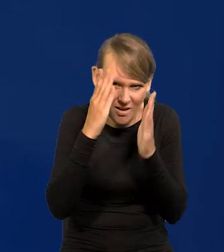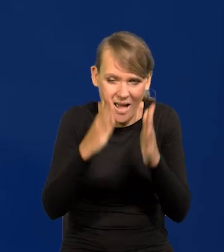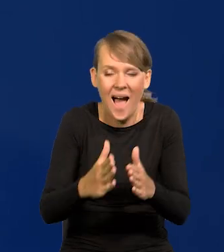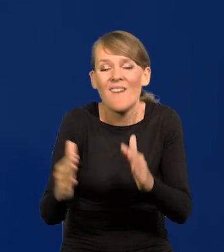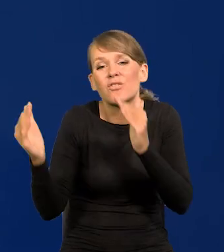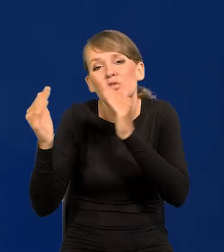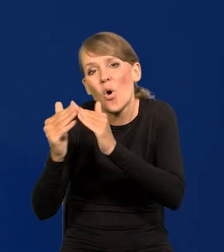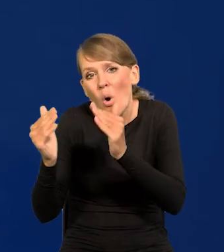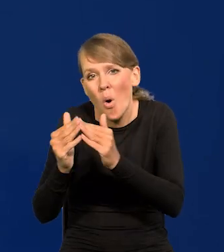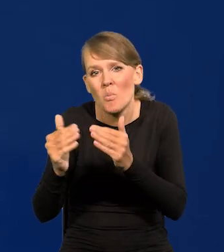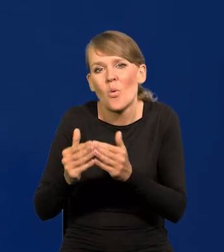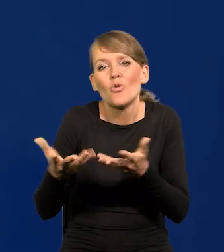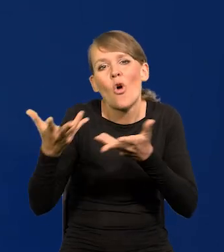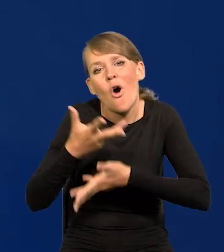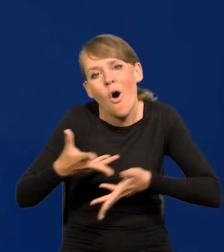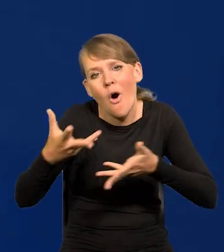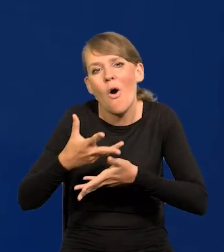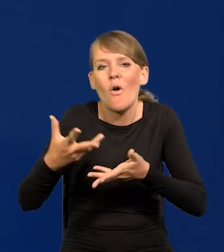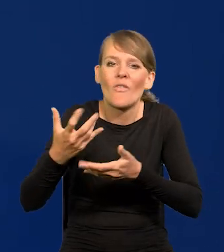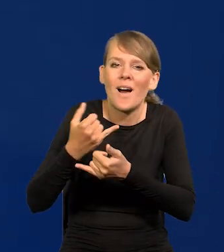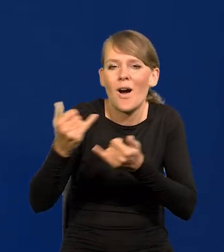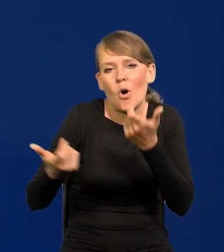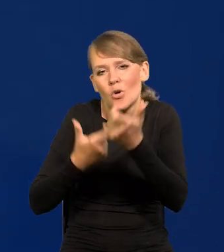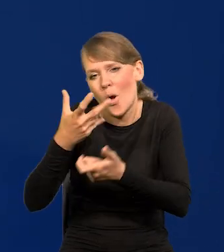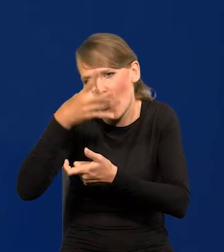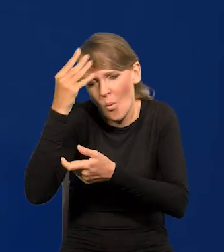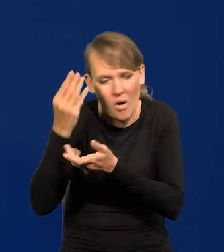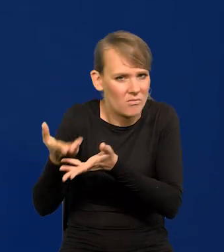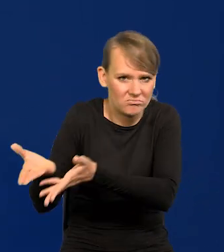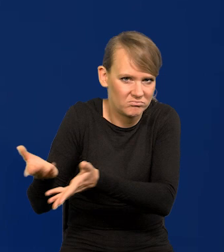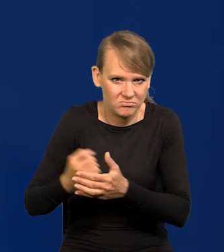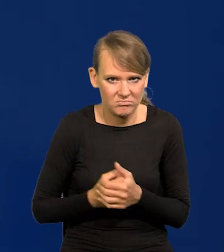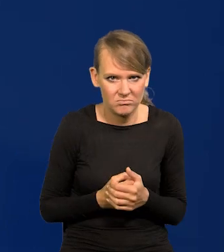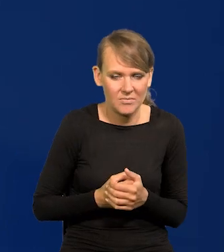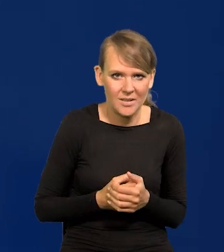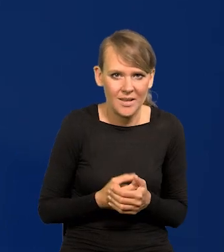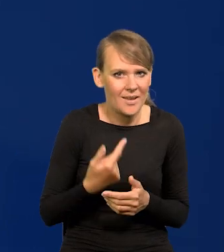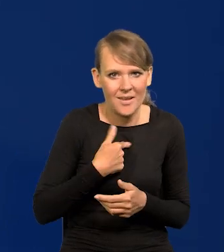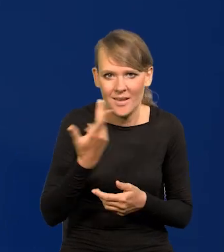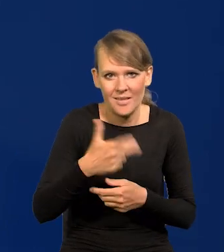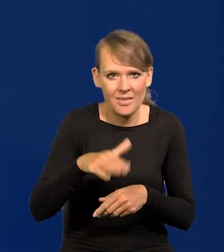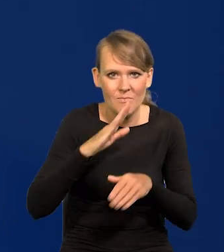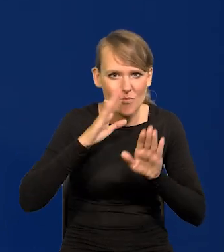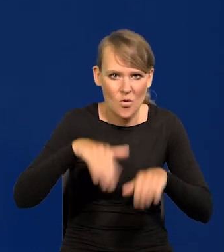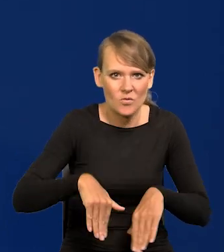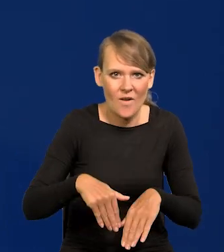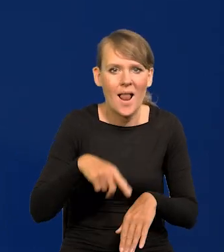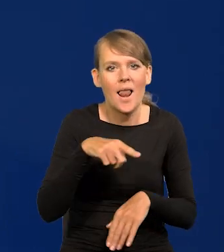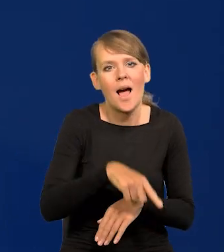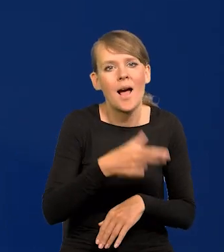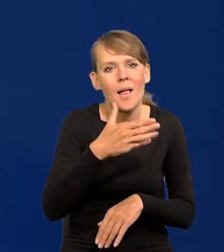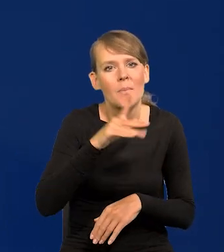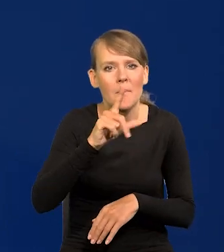a w domu towarzysko sobie można coś tam robić. Nie pozwolę na wprowadzenie polityki do Narodowego Banku Polskiego,